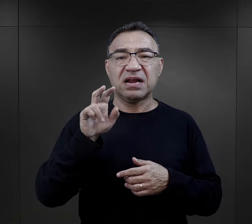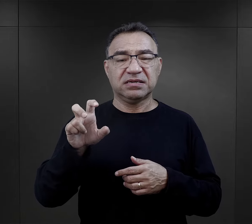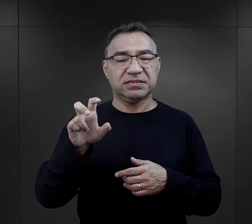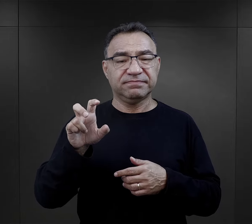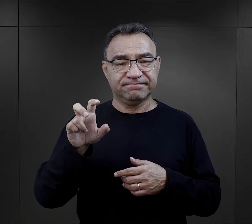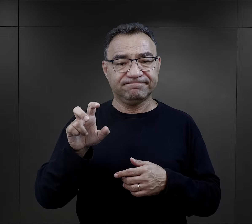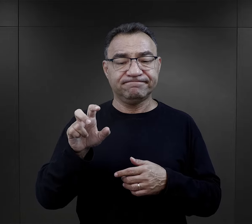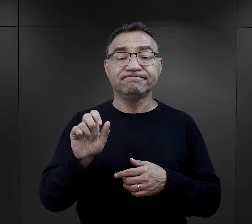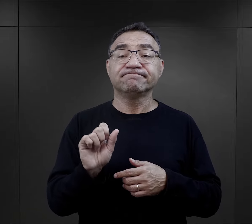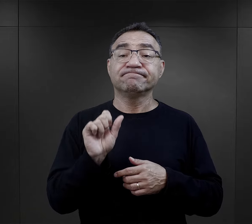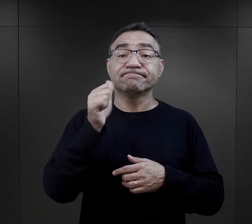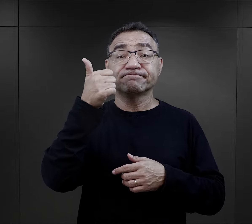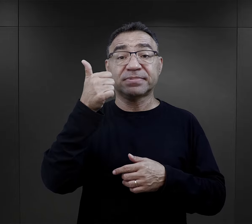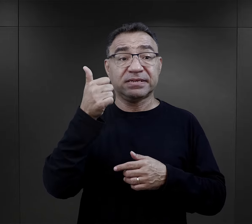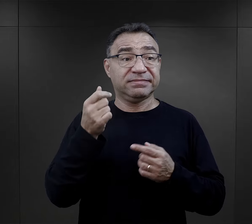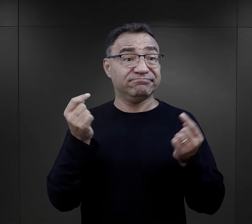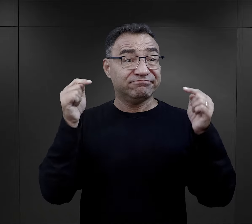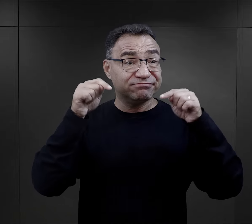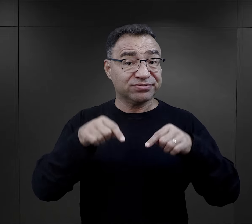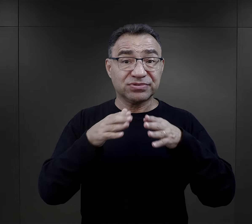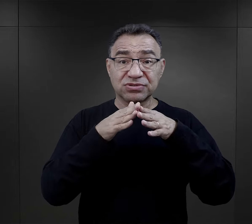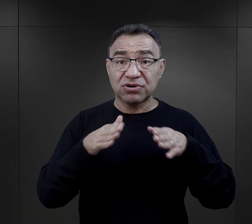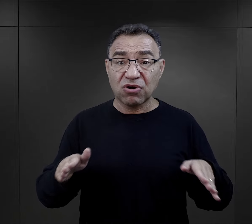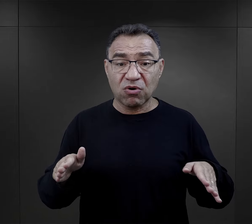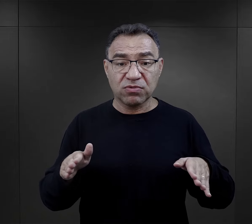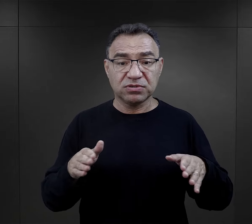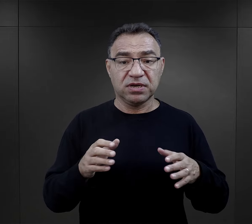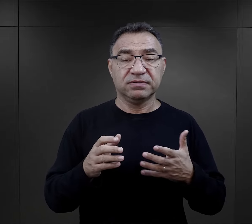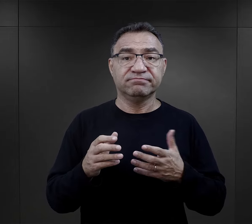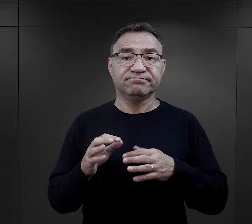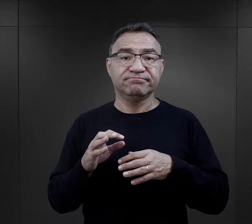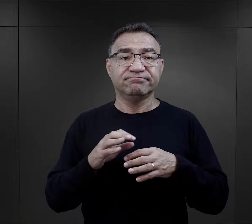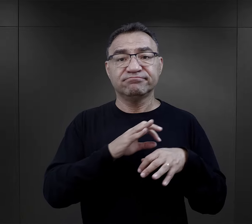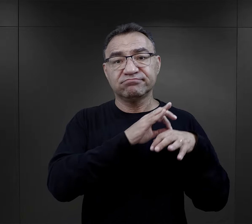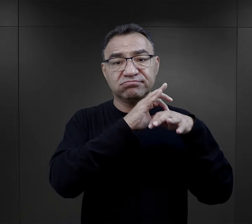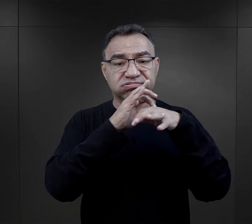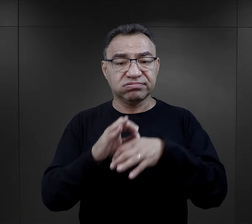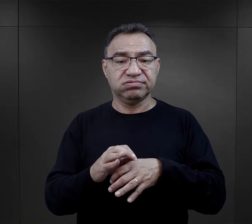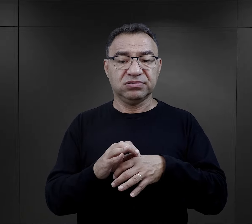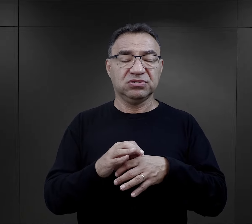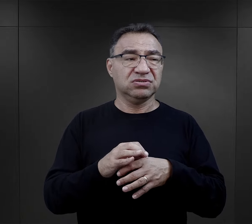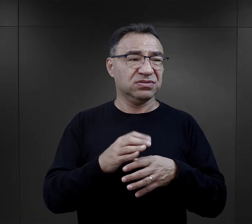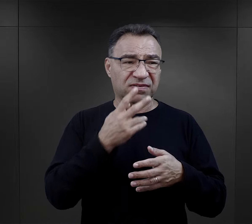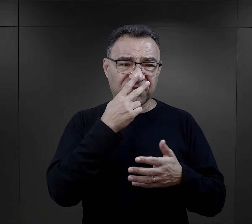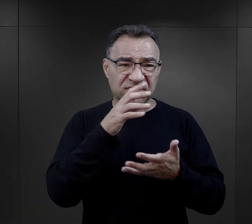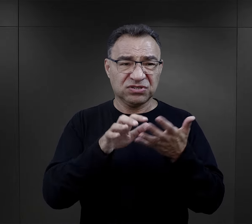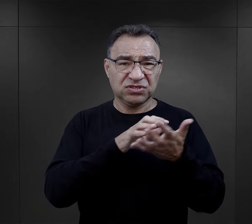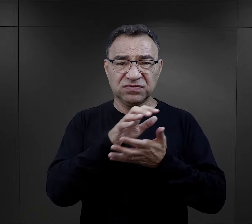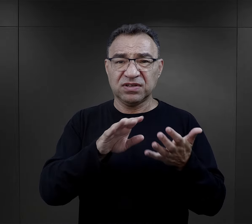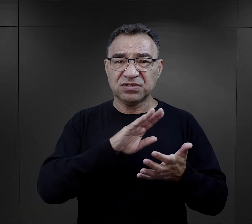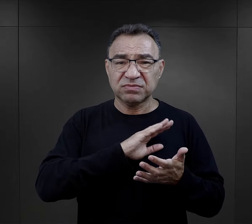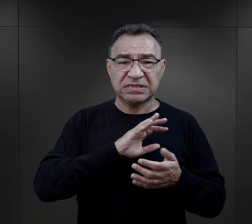O pierwszych chwilach w obozie Auschwitz, gdy deportowani stykali się z obozowymi realiami i światem śmierci, terroru i odczłowieczenia,